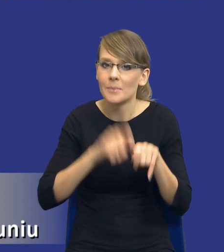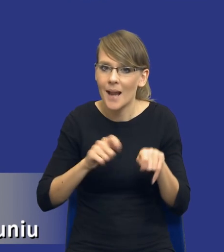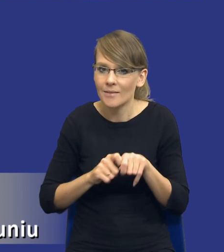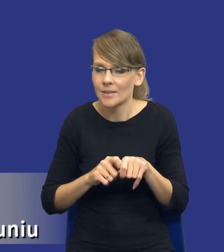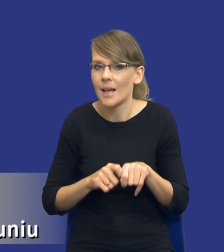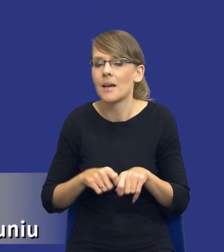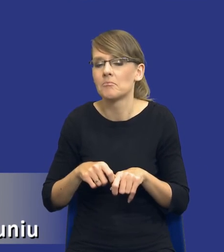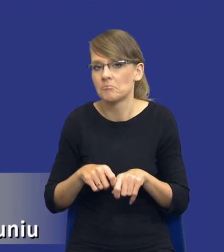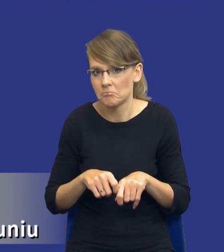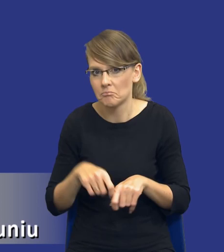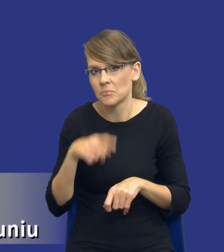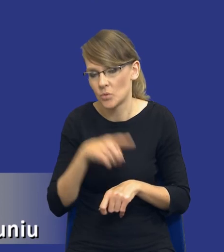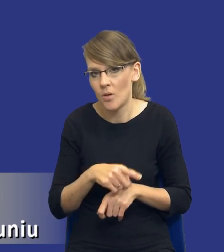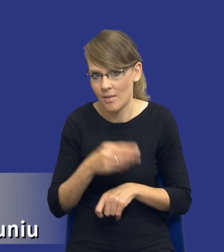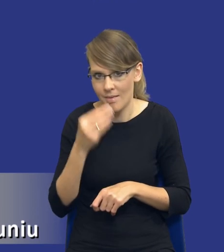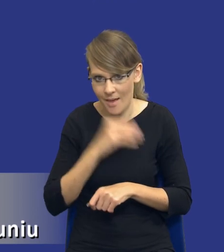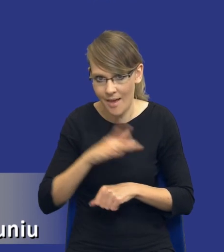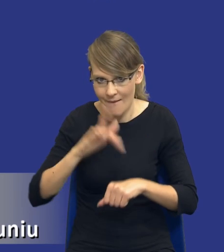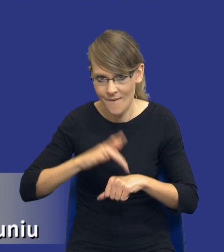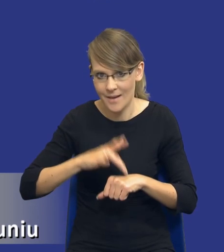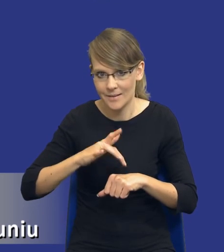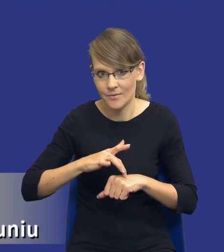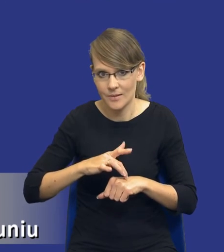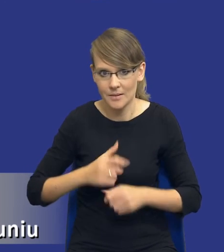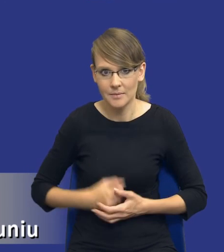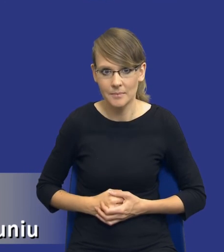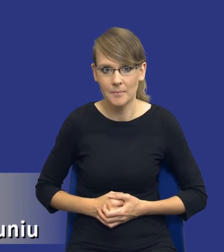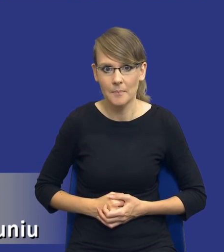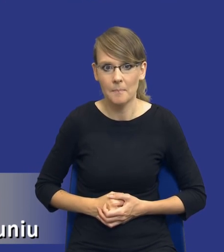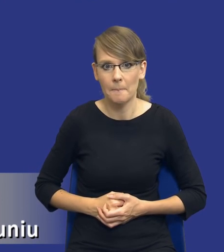jest to dla mnie najbardziej efektywne rozwiązanie. Jeżeli chodzi o rozeznanie